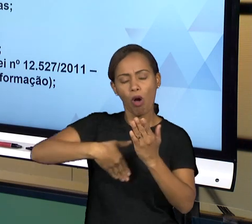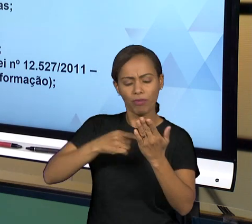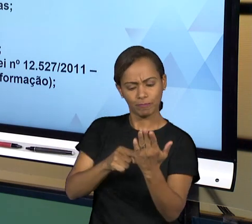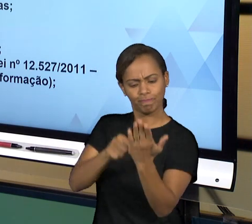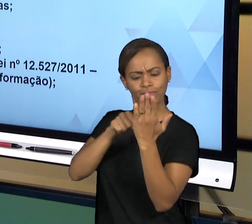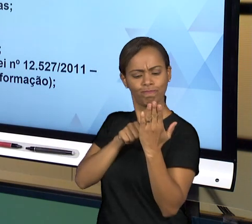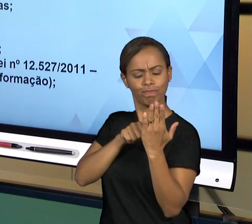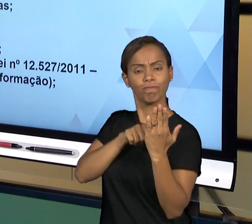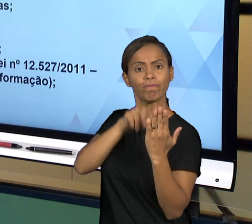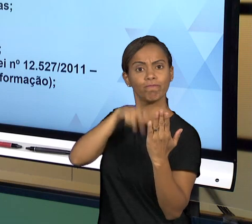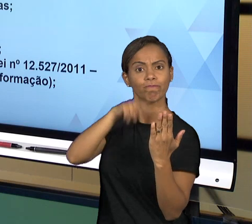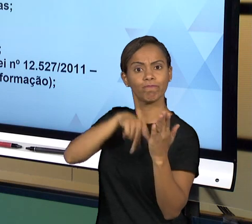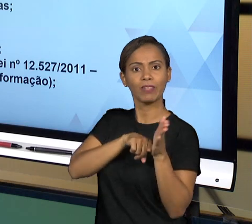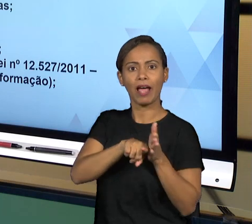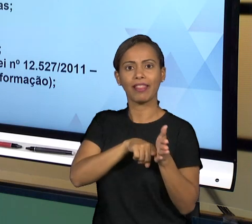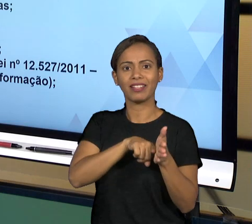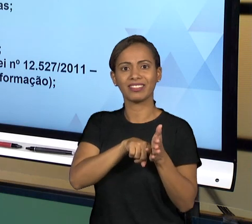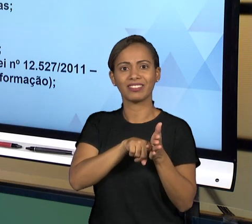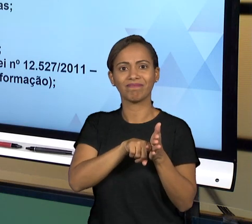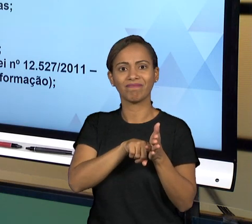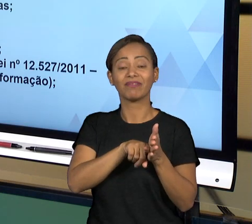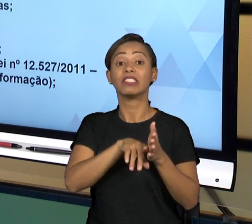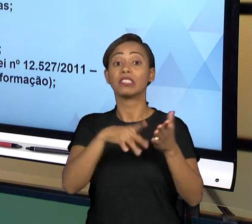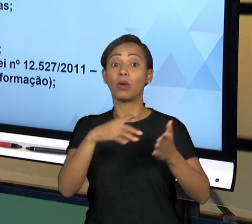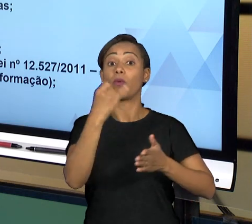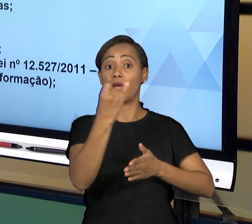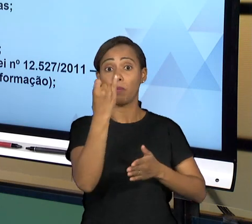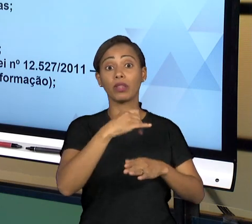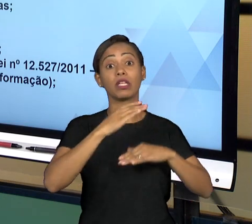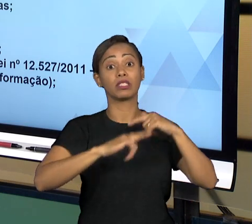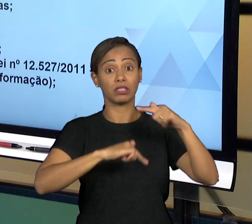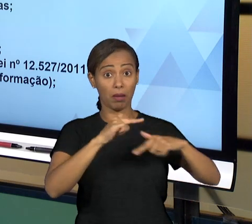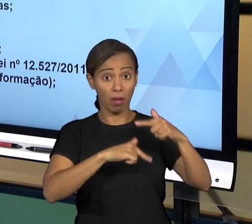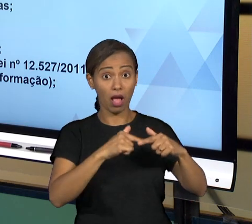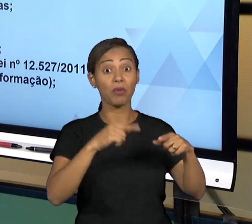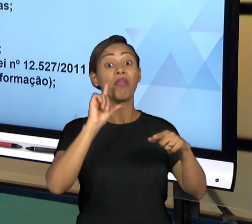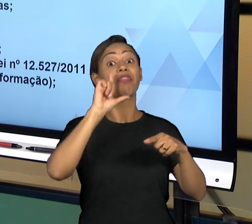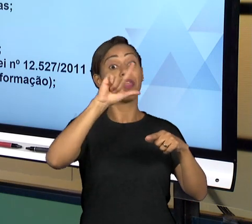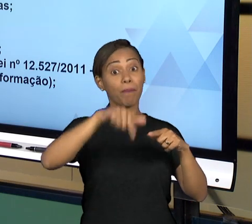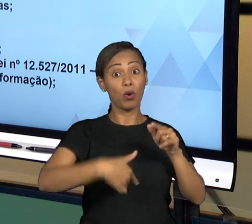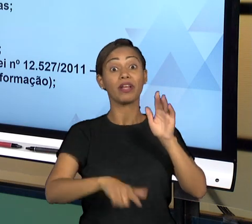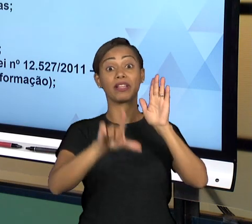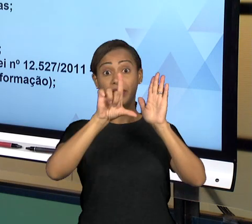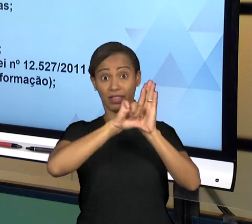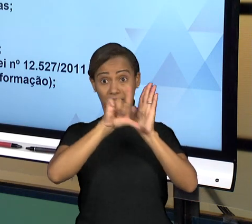SUAS CONTAS PARA O PODER LEGISLATIVO, O QUE JULGA AS SUAS CONTAS. NESSA ATIVIDADE DO PODER